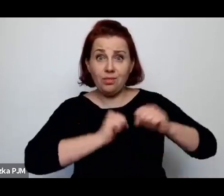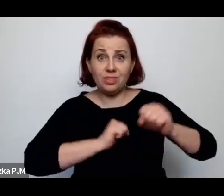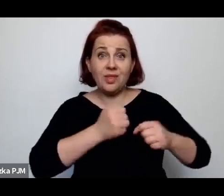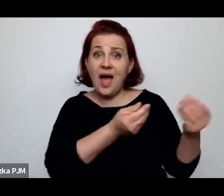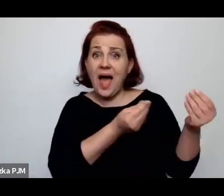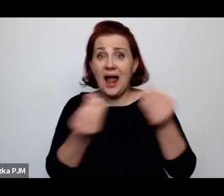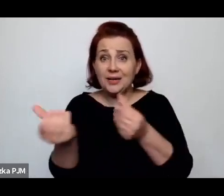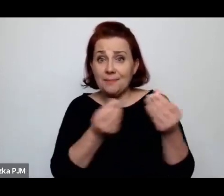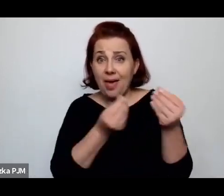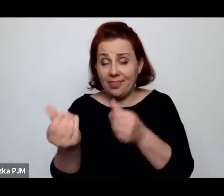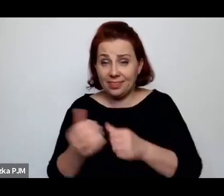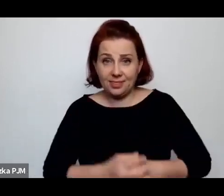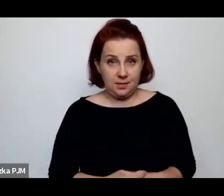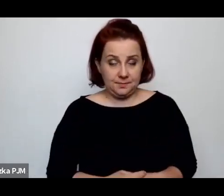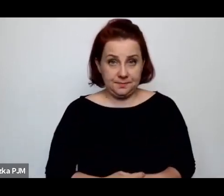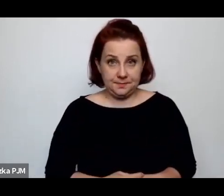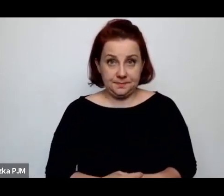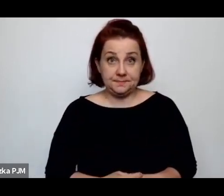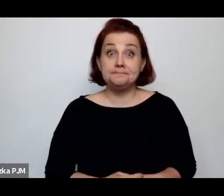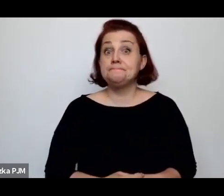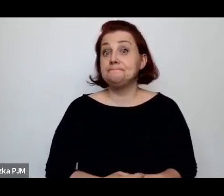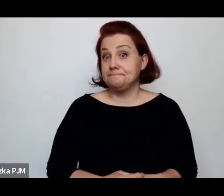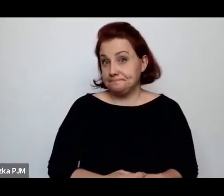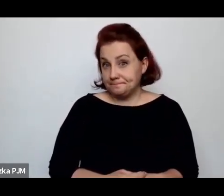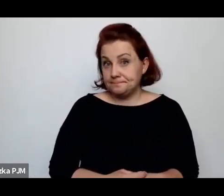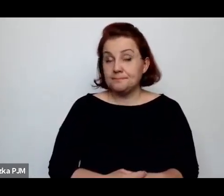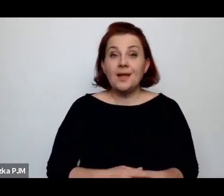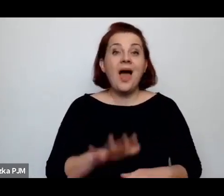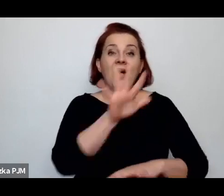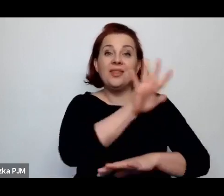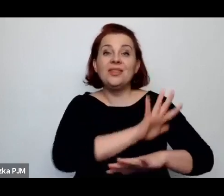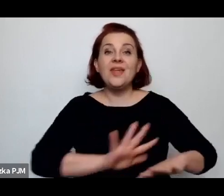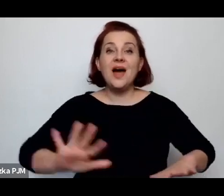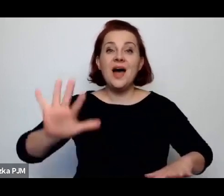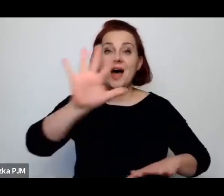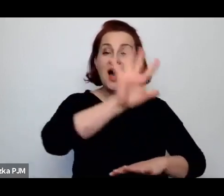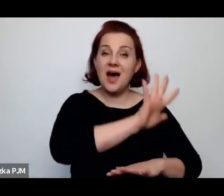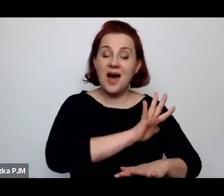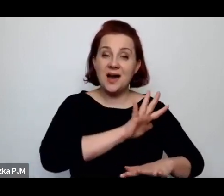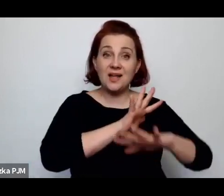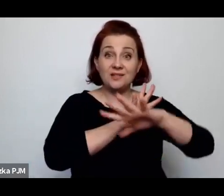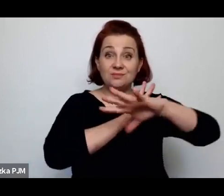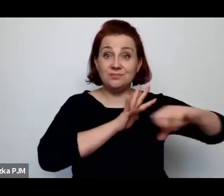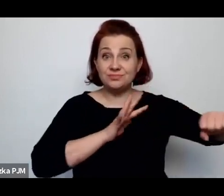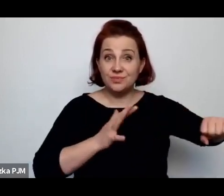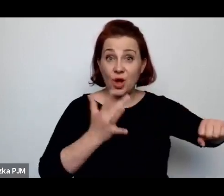Natomiast na terenie zaboru rosyjskiego – tej szansy nie miały.